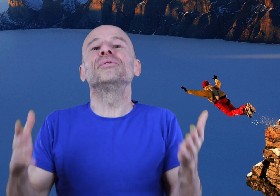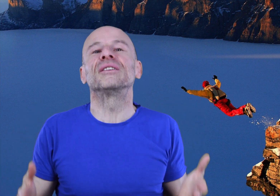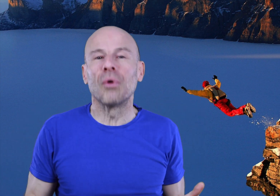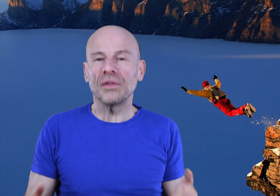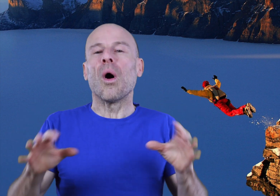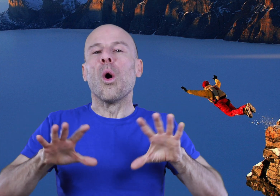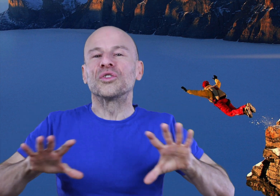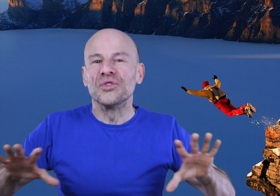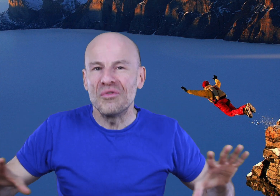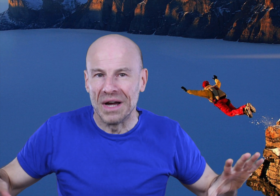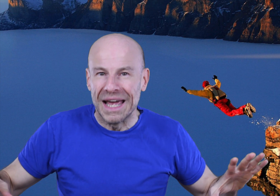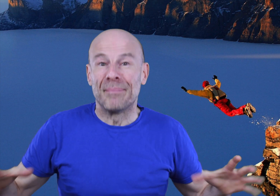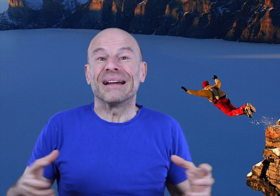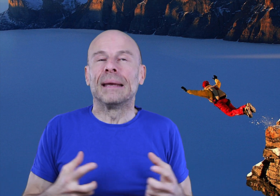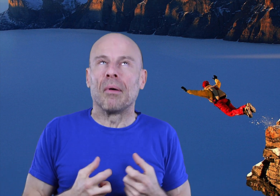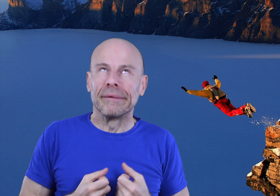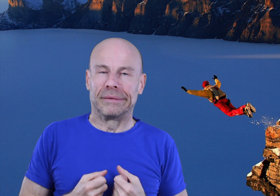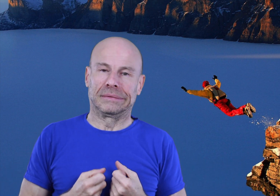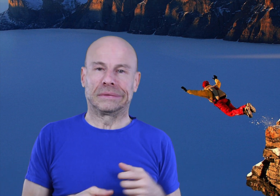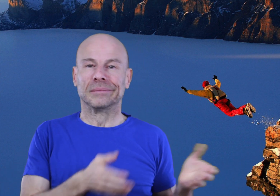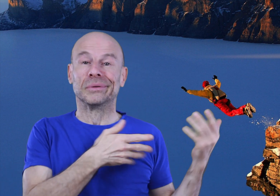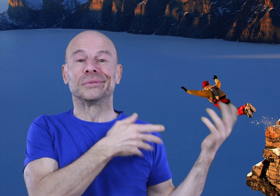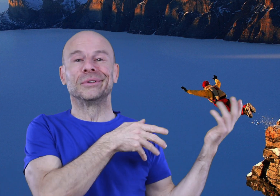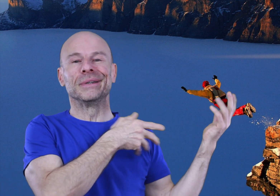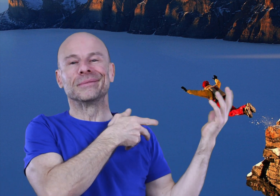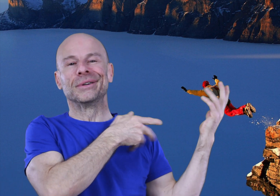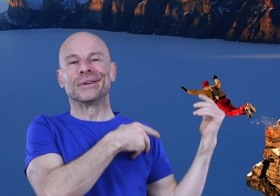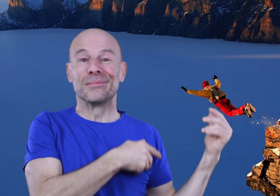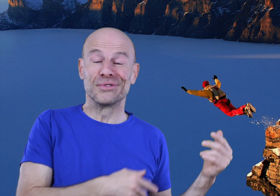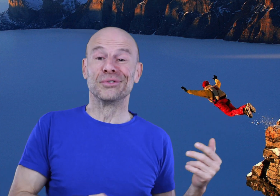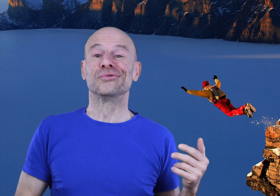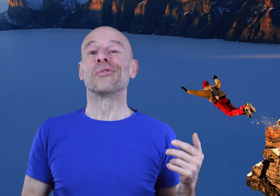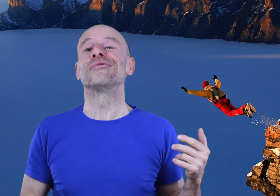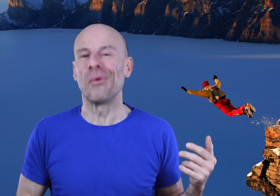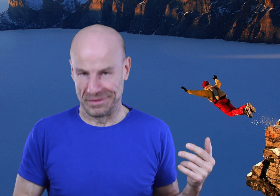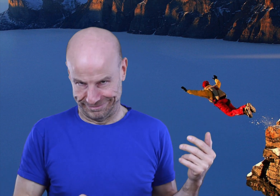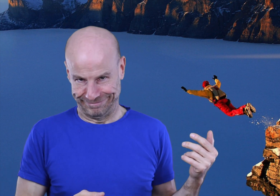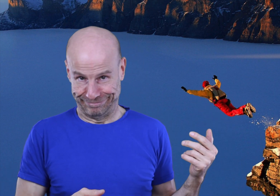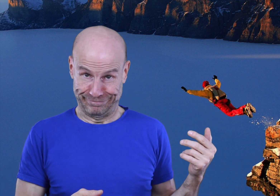mon but est de vous rendre autonome, pas dépendant comme beaucoup de mes homologues pseudo gourous font.